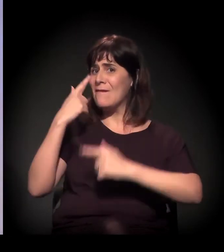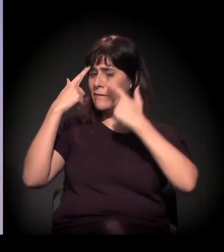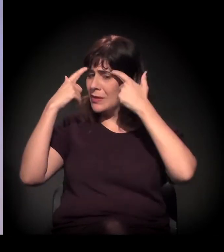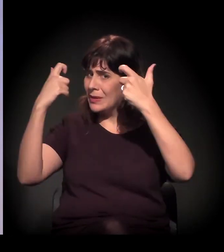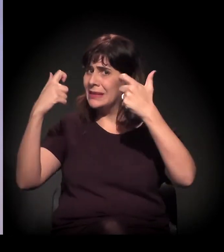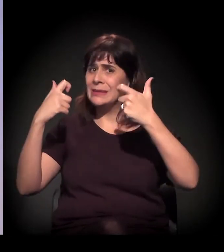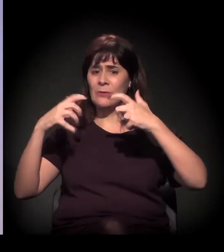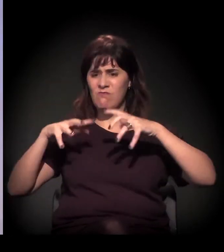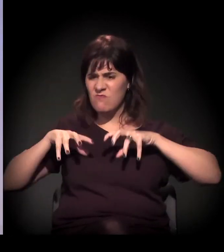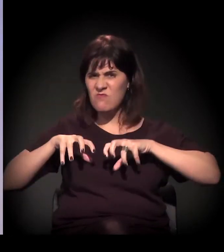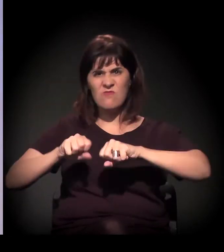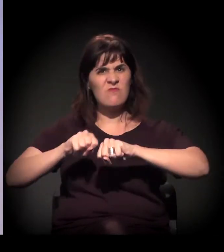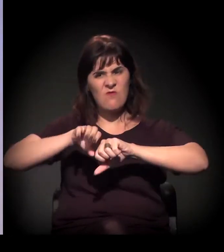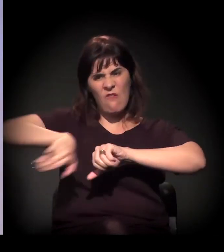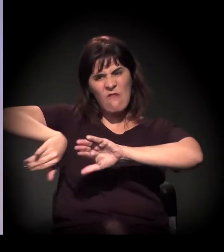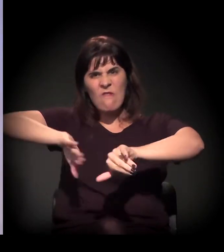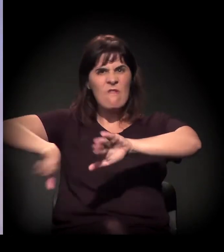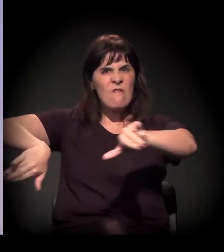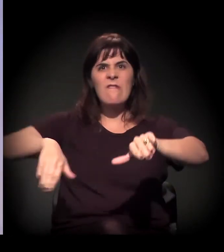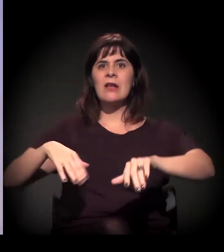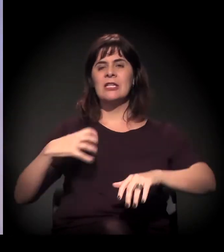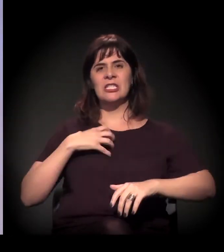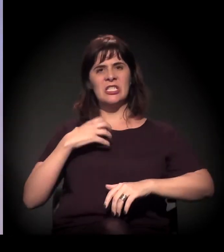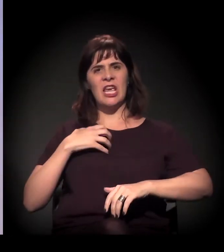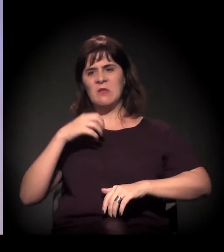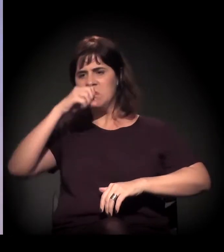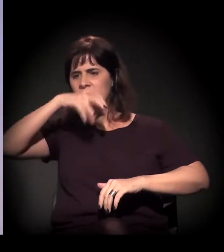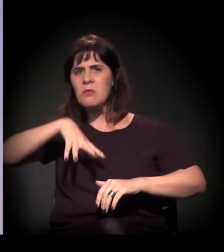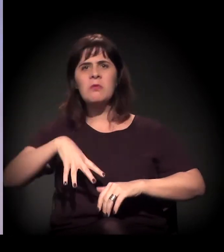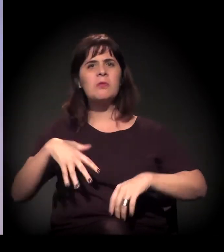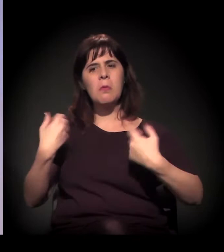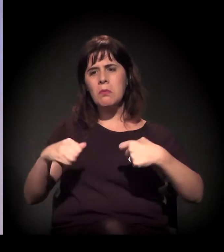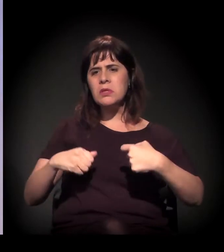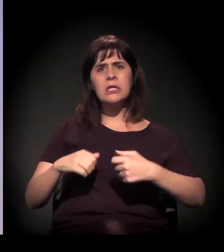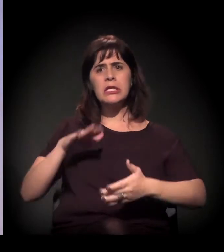Que era esse discurso agressivo, que você tem que tirar as pessoas dali,